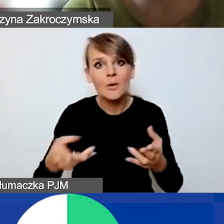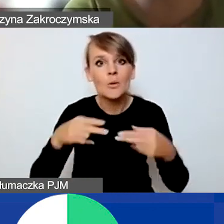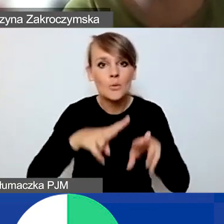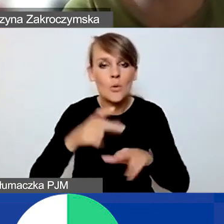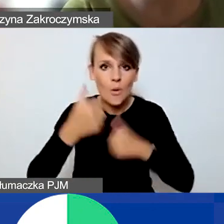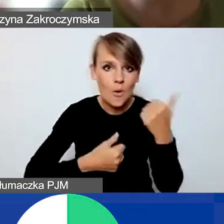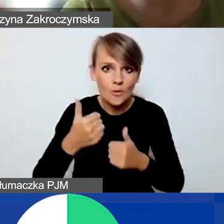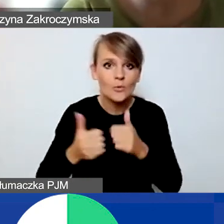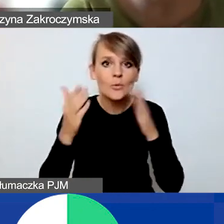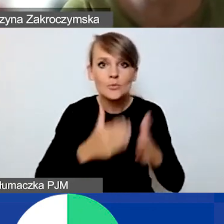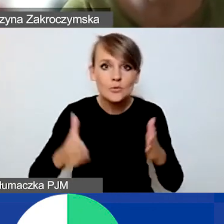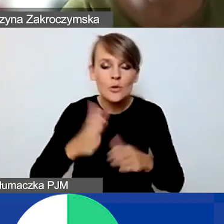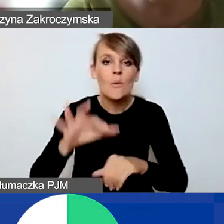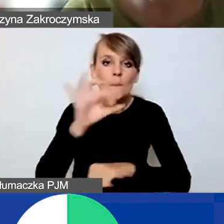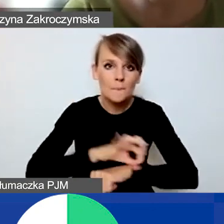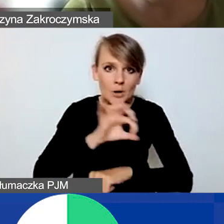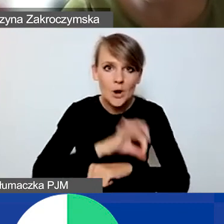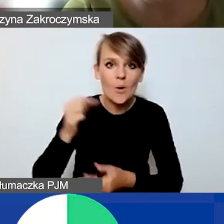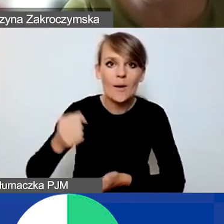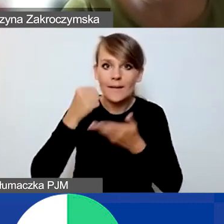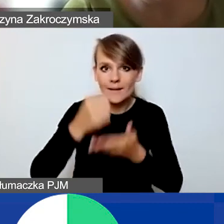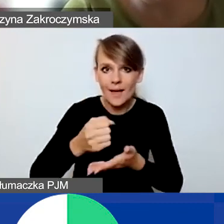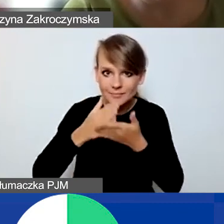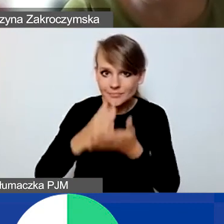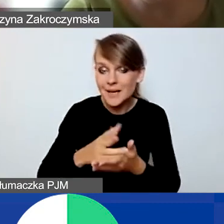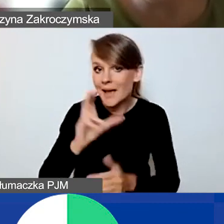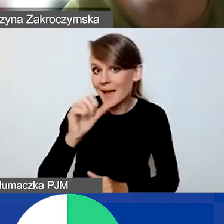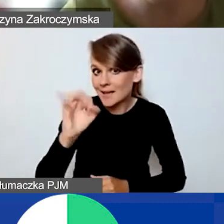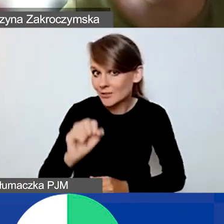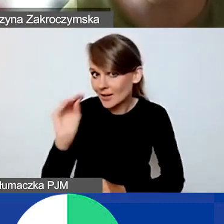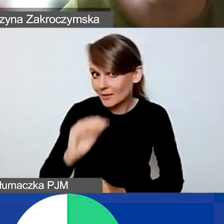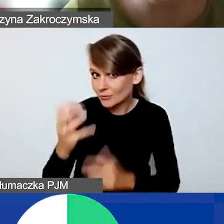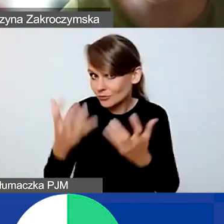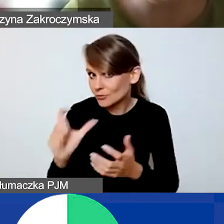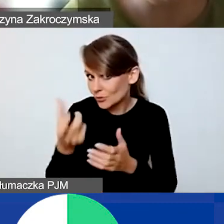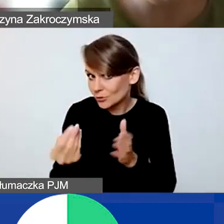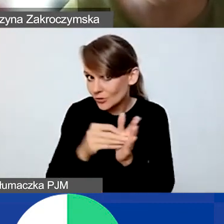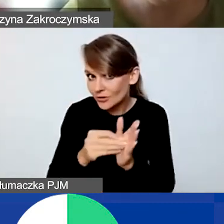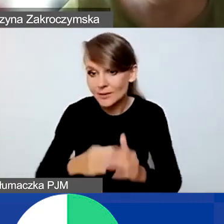przygotowania projektów na granty interwencyjne. Kasiu, czy chciałabyś jeszcze coś dodać?